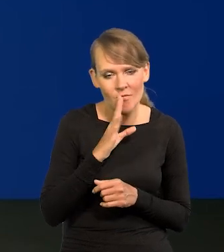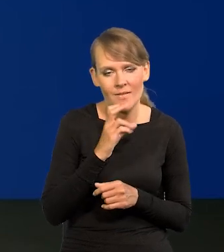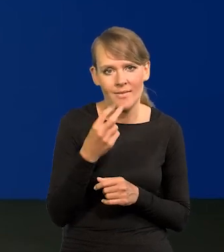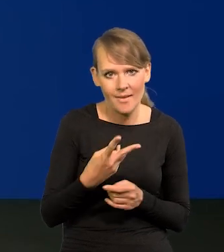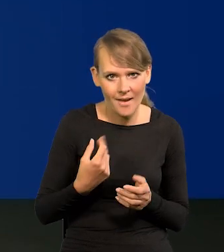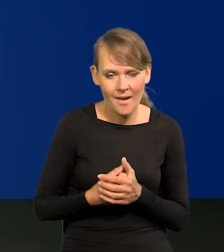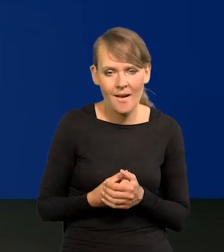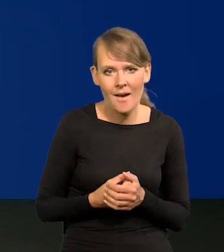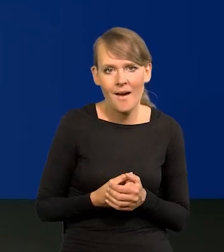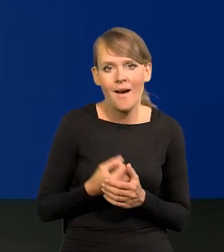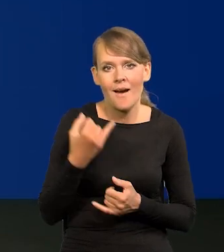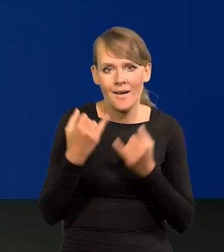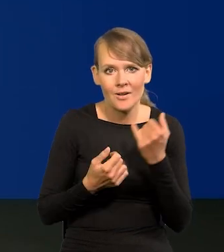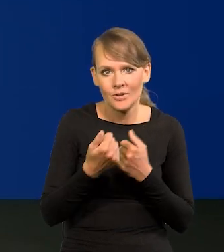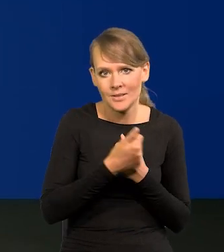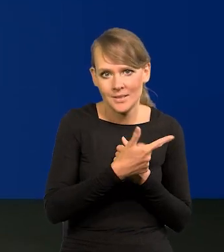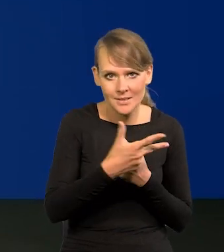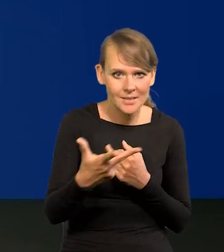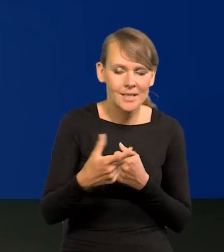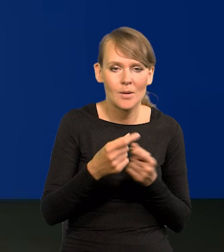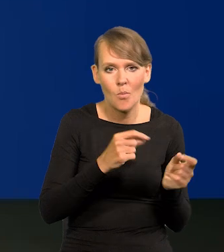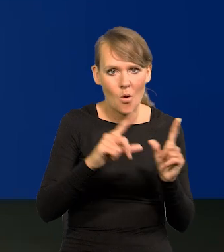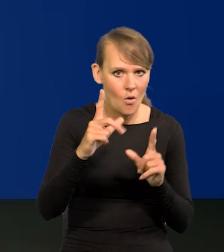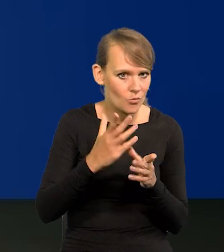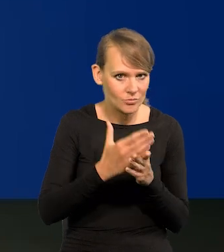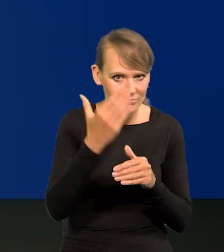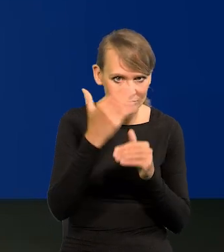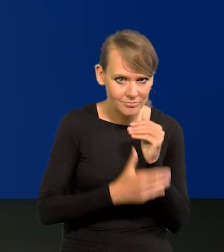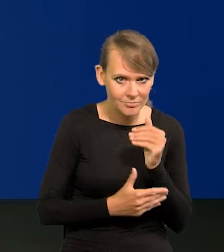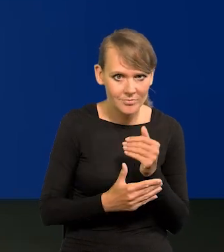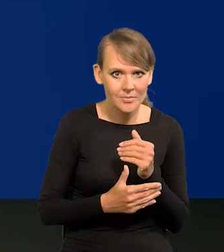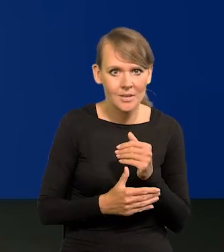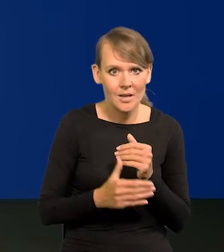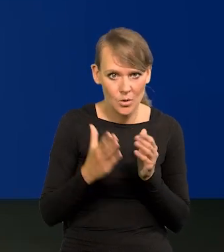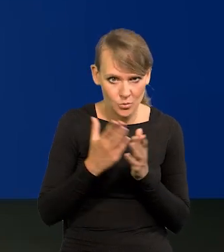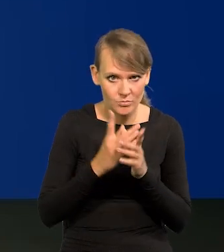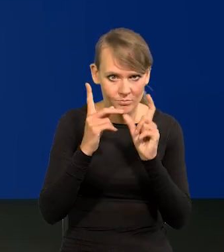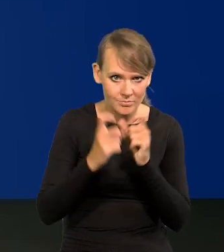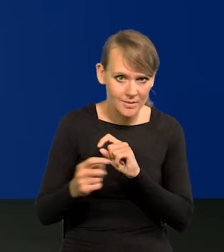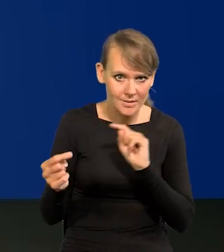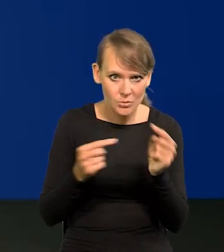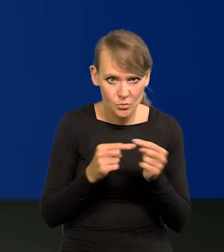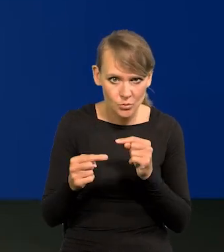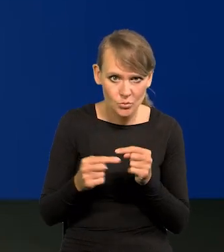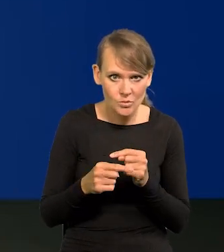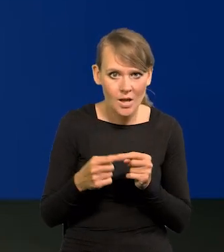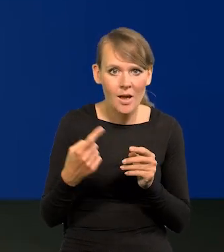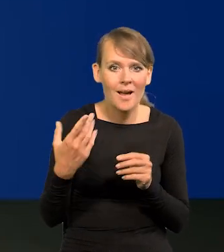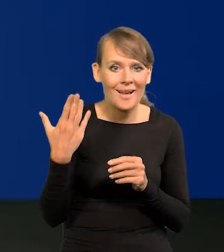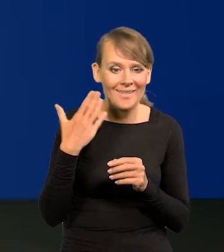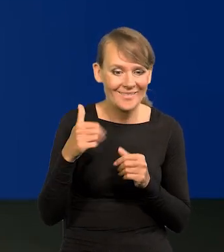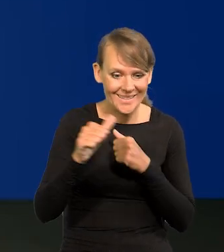i w związku z tym, skoro cykl jest zakończony podwyżek, czy już się rozpoczęła dyskusja na tym ostatnim posiedzeniu w lipcu,